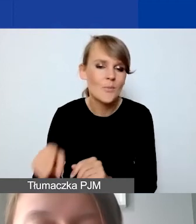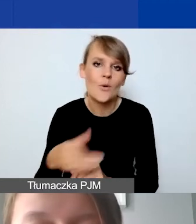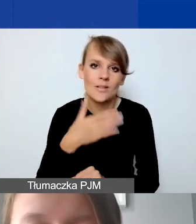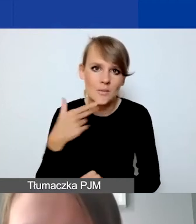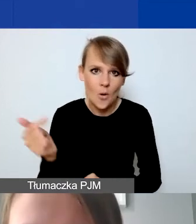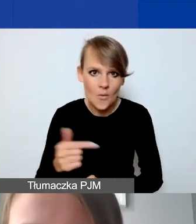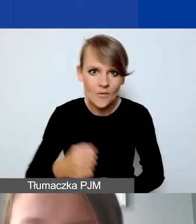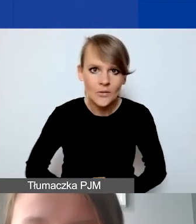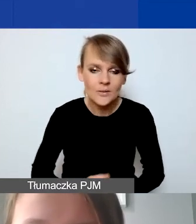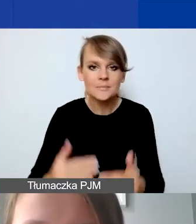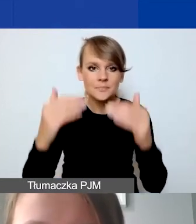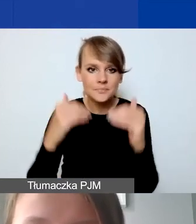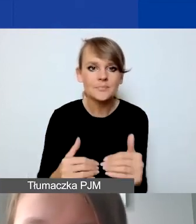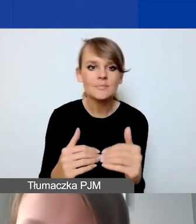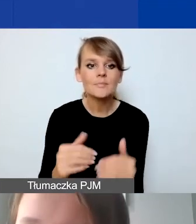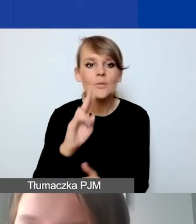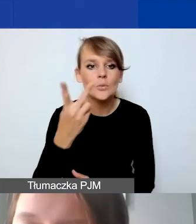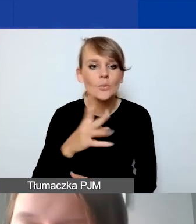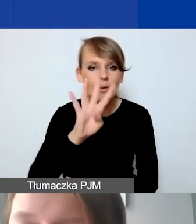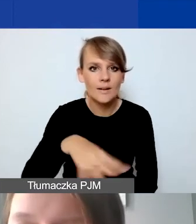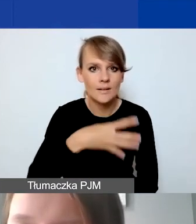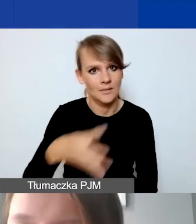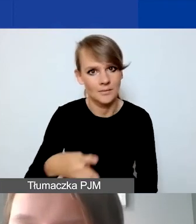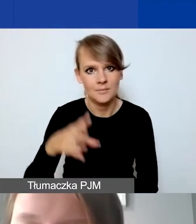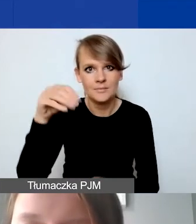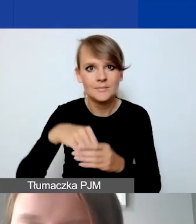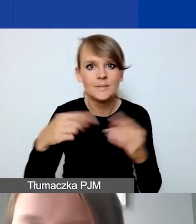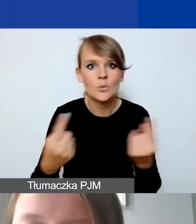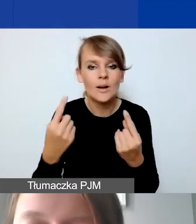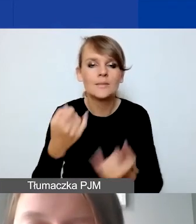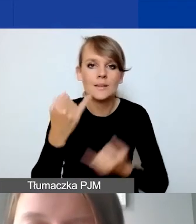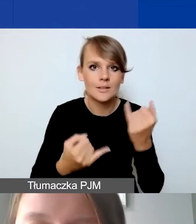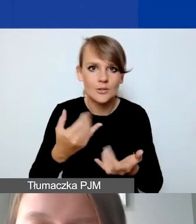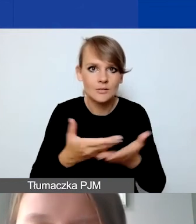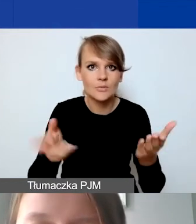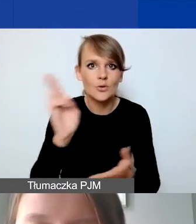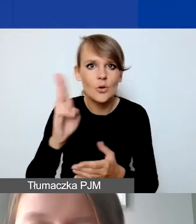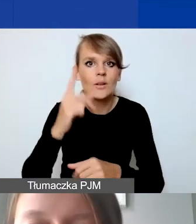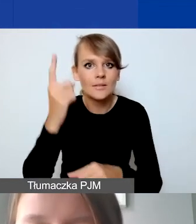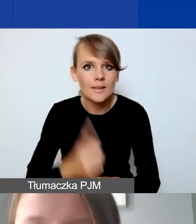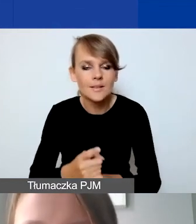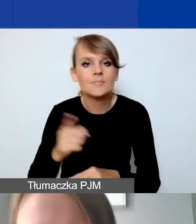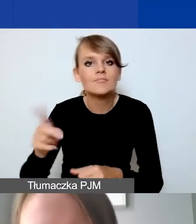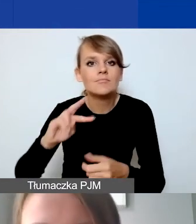Drugi arkusz w tym narzędziu dotyczy sytuacji, jeżeli ktoś decyduje się na zaplanowanie wkładu własnego.